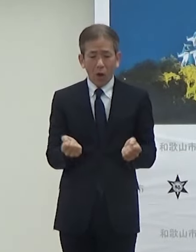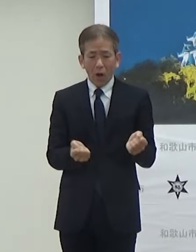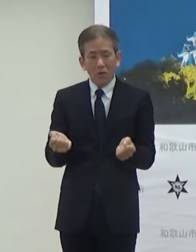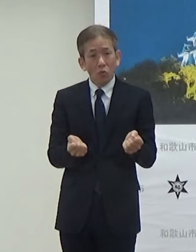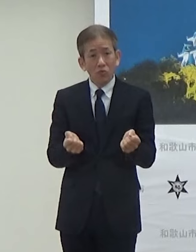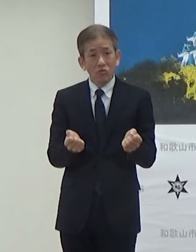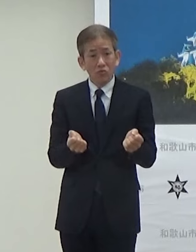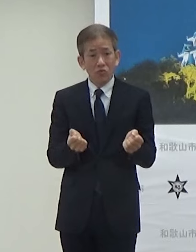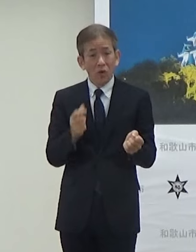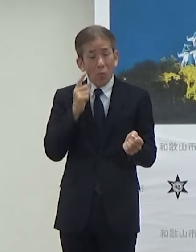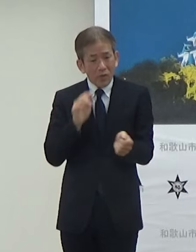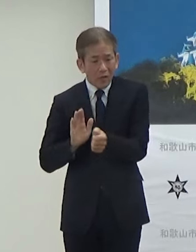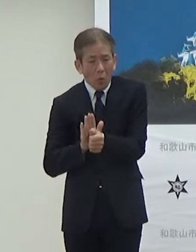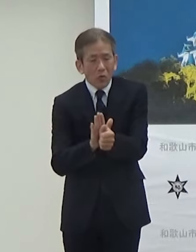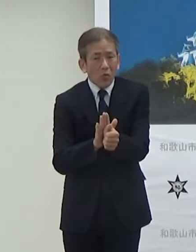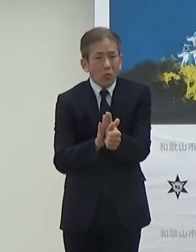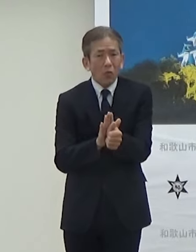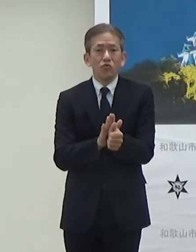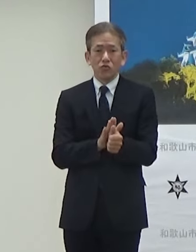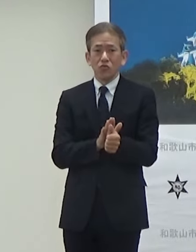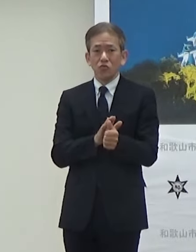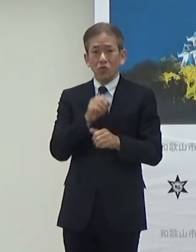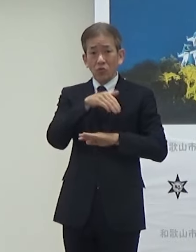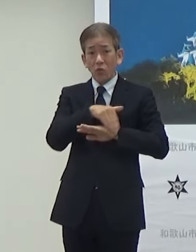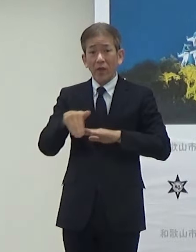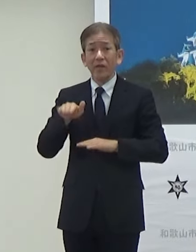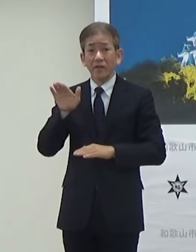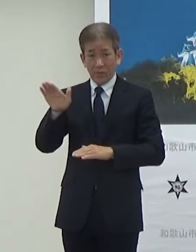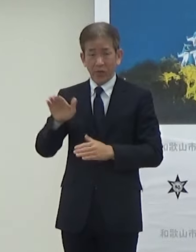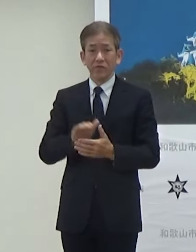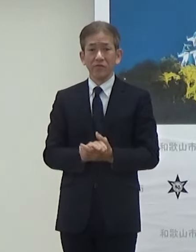場合によっては補助をするということになっています